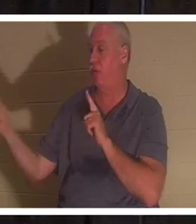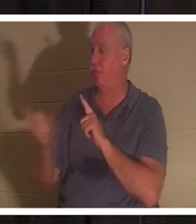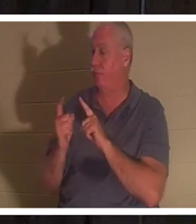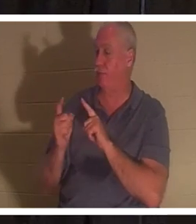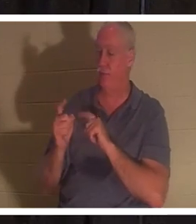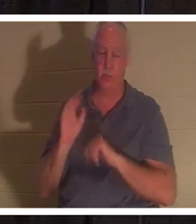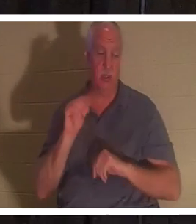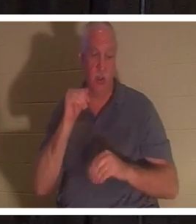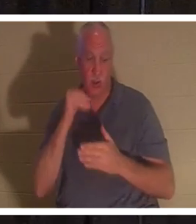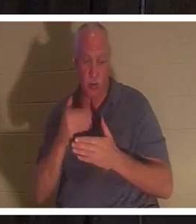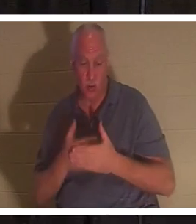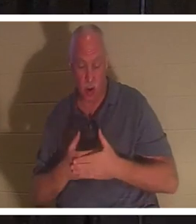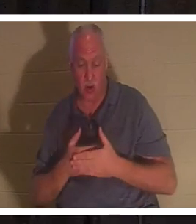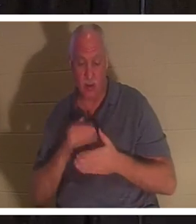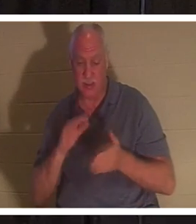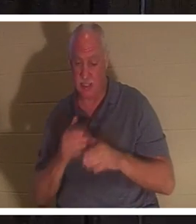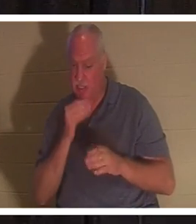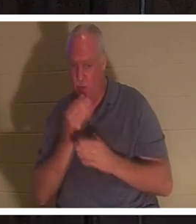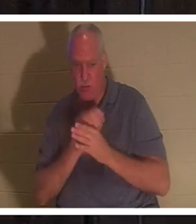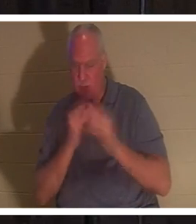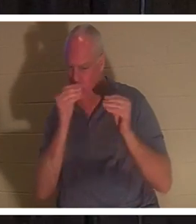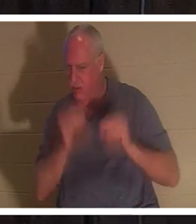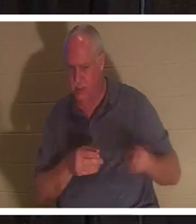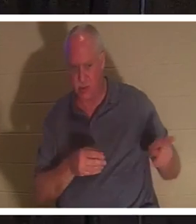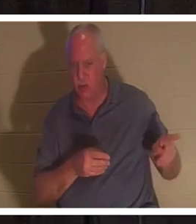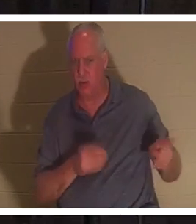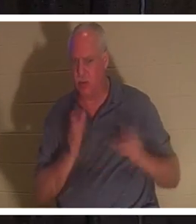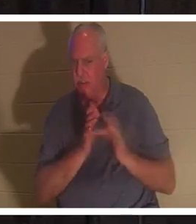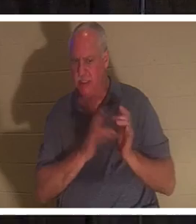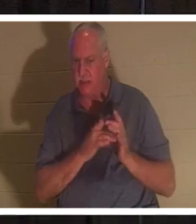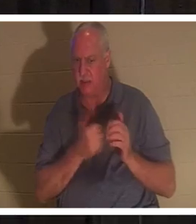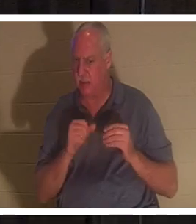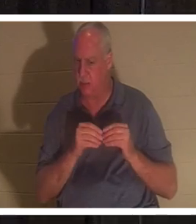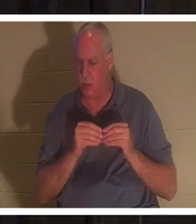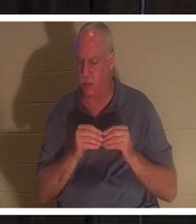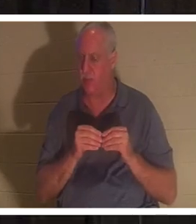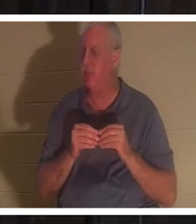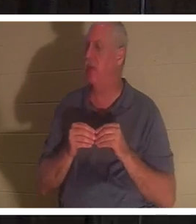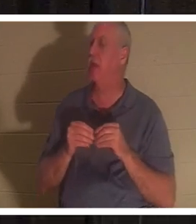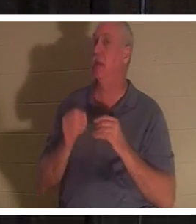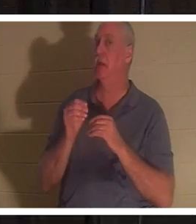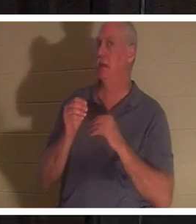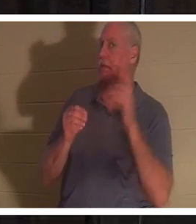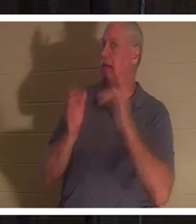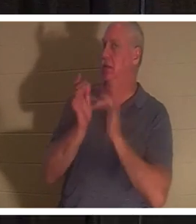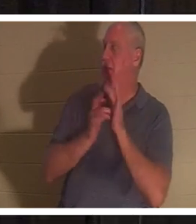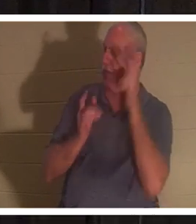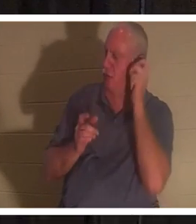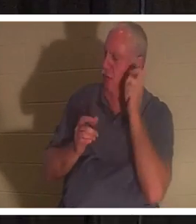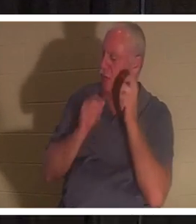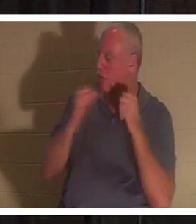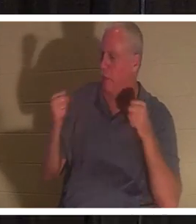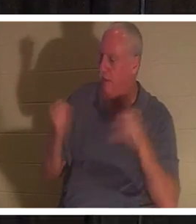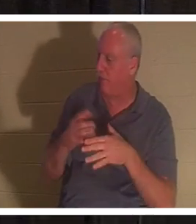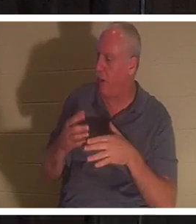plus le professeur.' En entendant cela, Jésus dit à Jaïrus : "N'aie pas peur, crois simplement, et elle sera